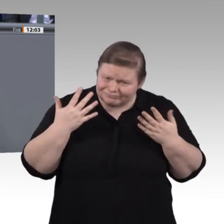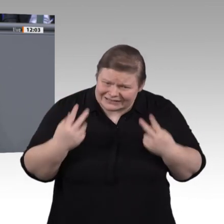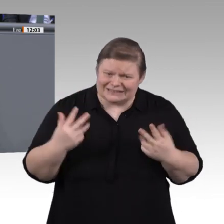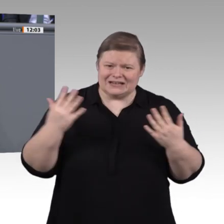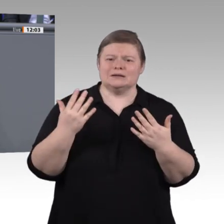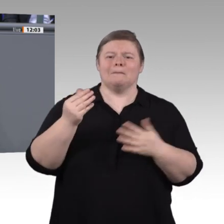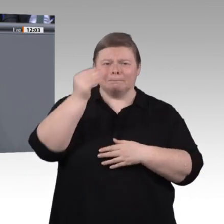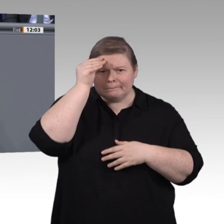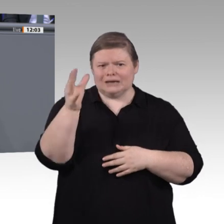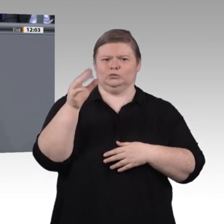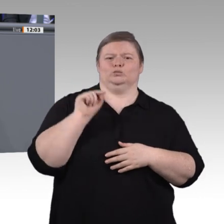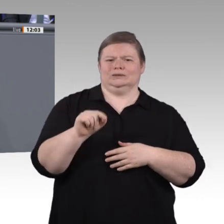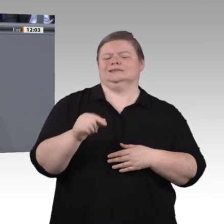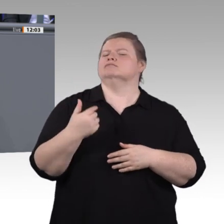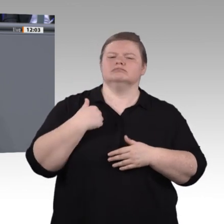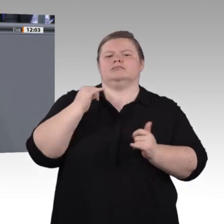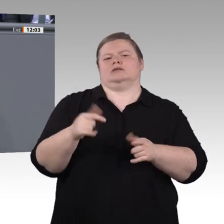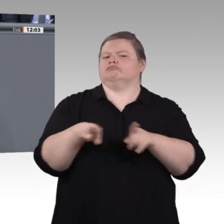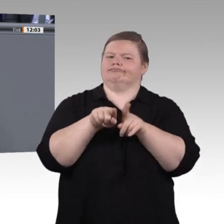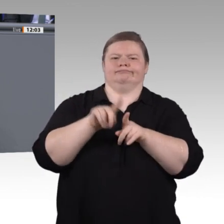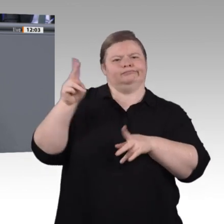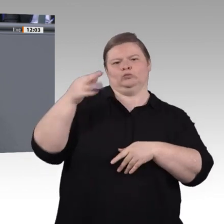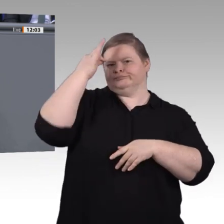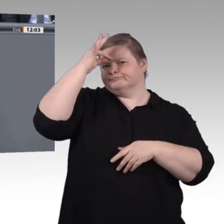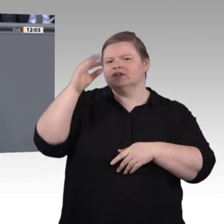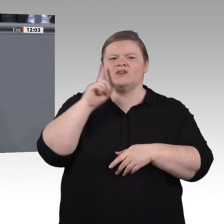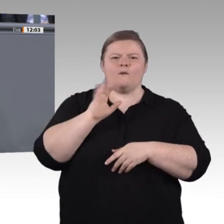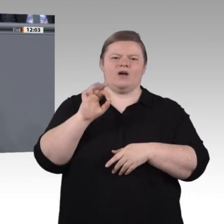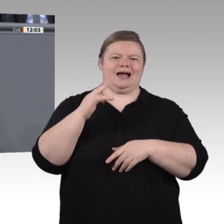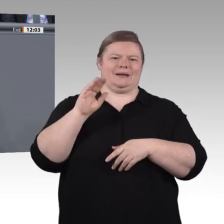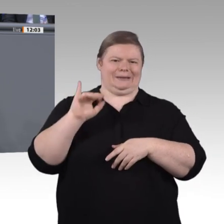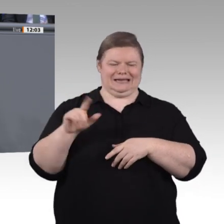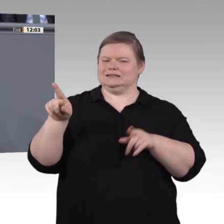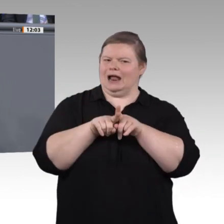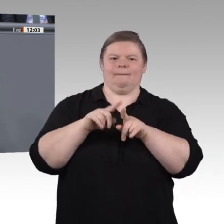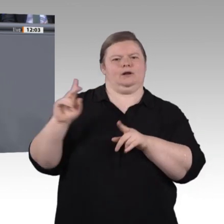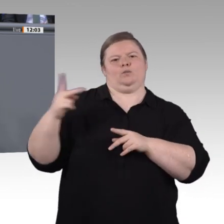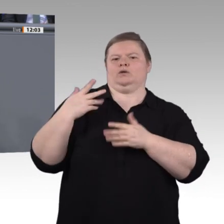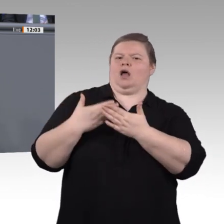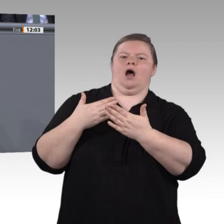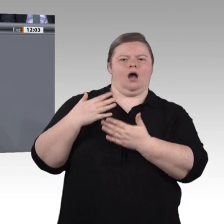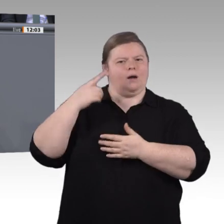ein Stück weiterzuhelfen und ihnen eine anerkannte Berufsausbildung zu sichern. Herzlichen Dank für Ihre Aufmerksamkeit. Vielen Dank, Frau Kollegin. –